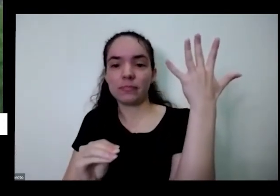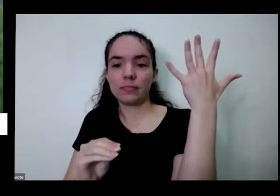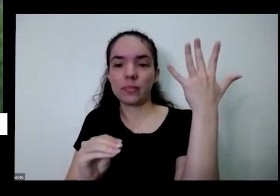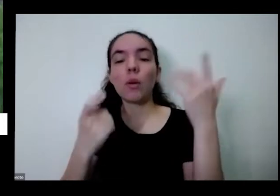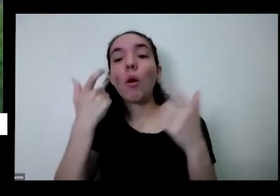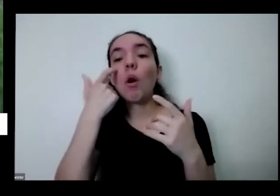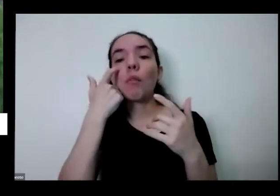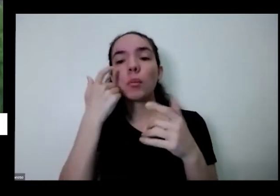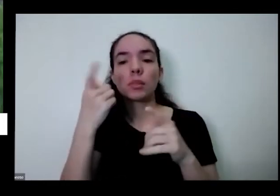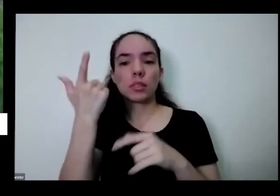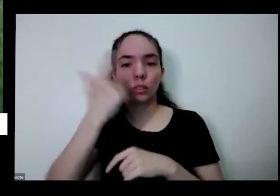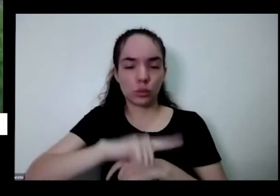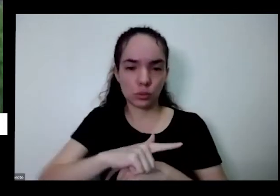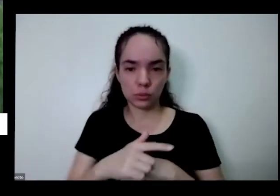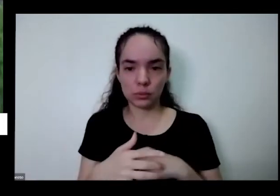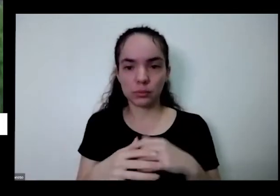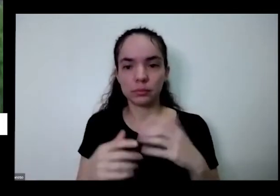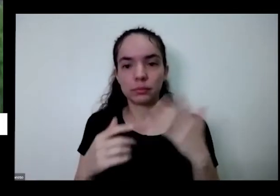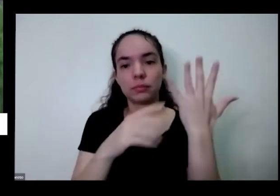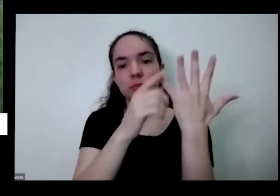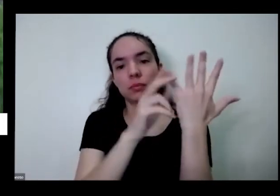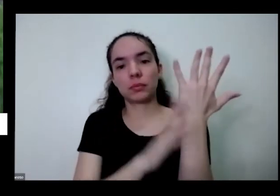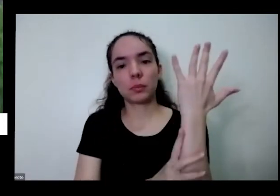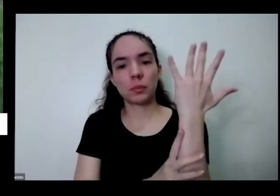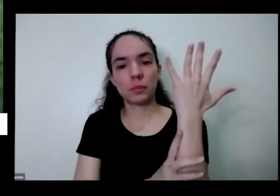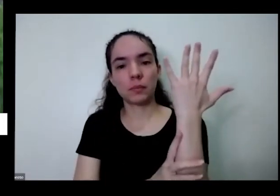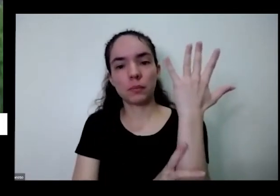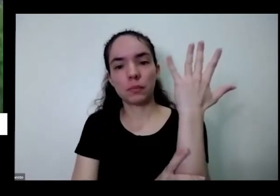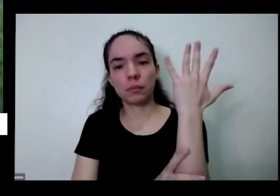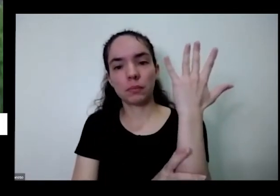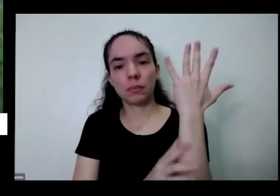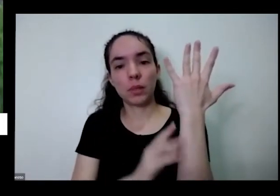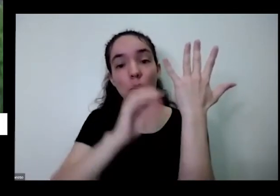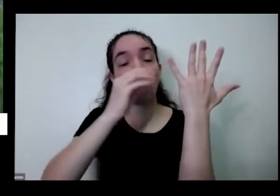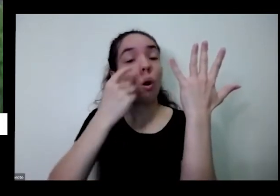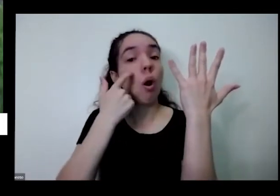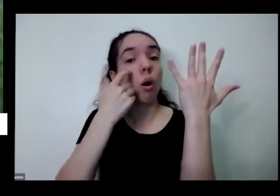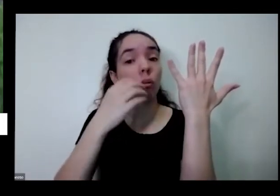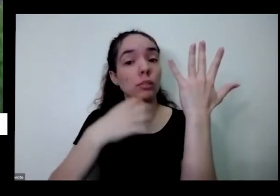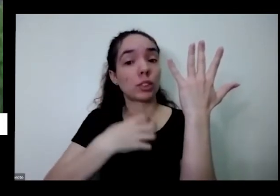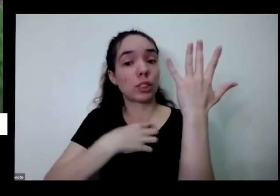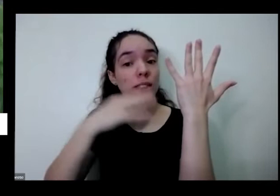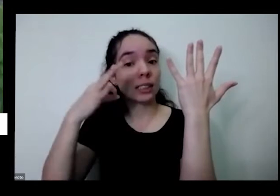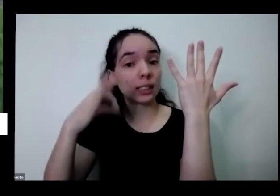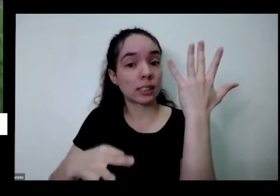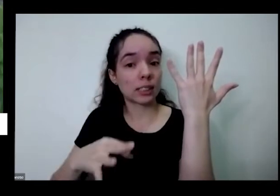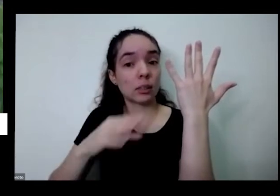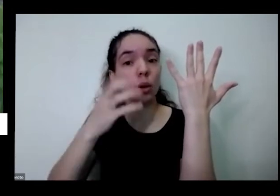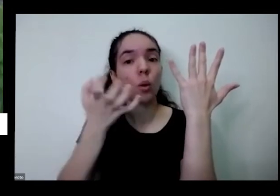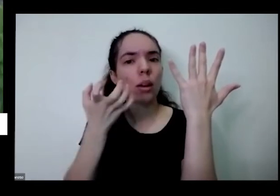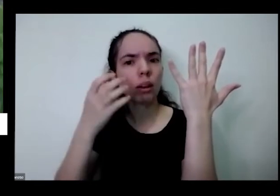fazer uma pequenininha agora ó jeito certo você chega aqui eu quero correr essa folha uma vez de